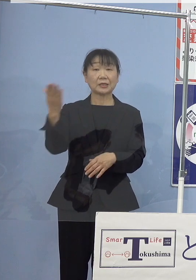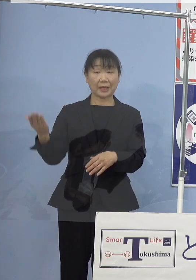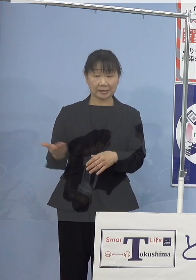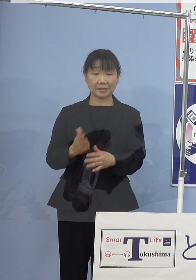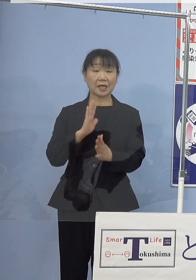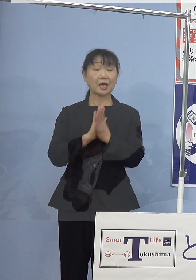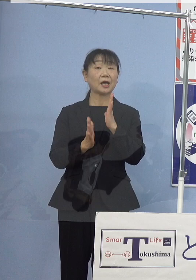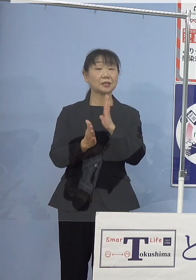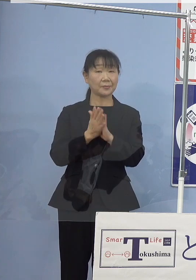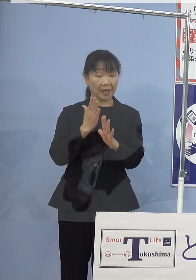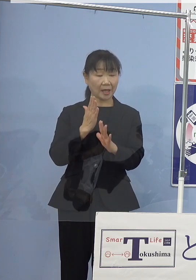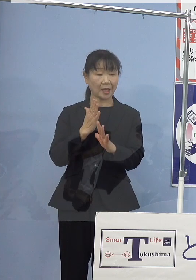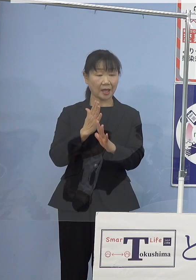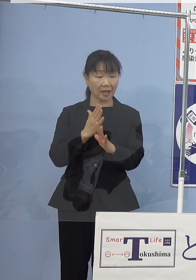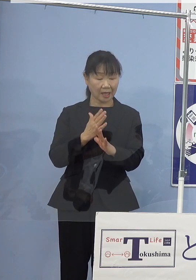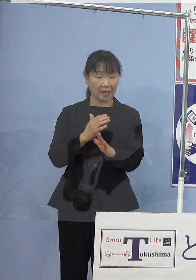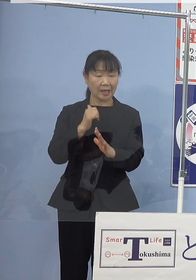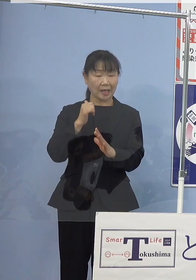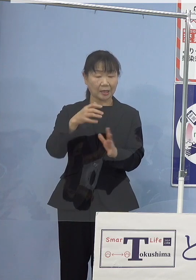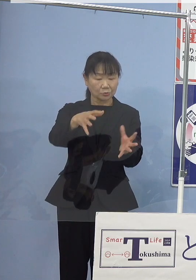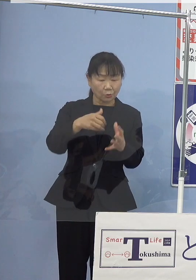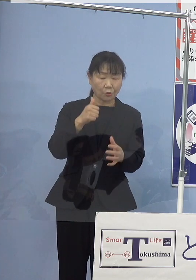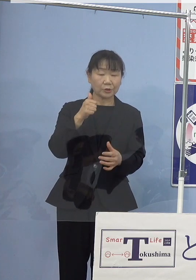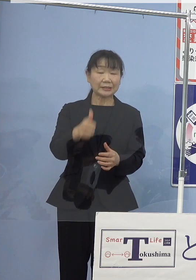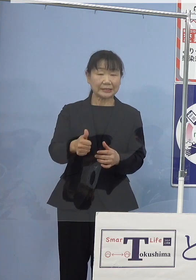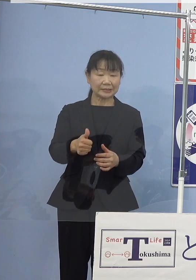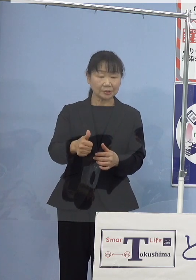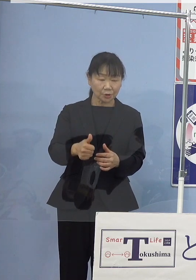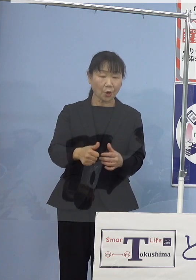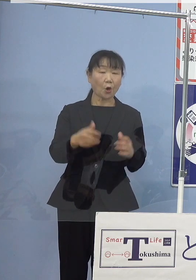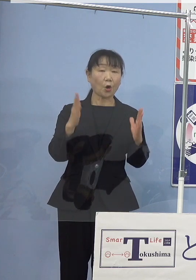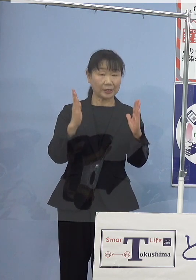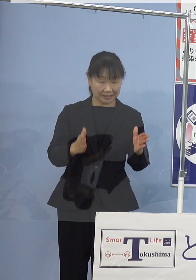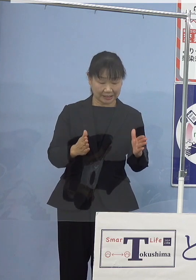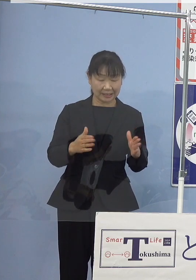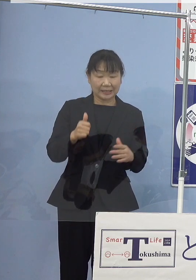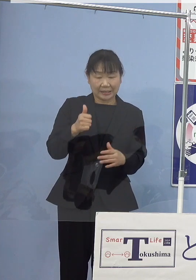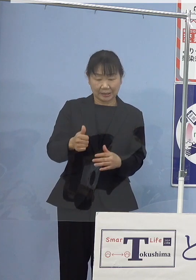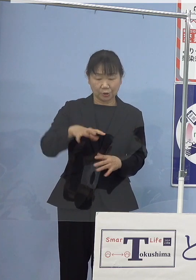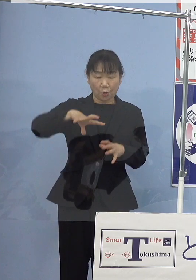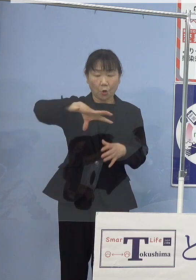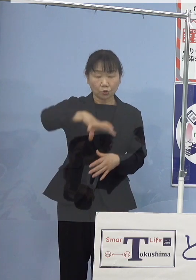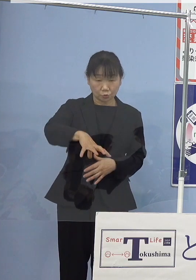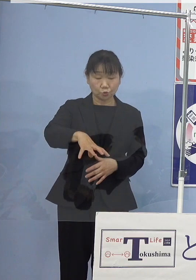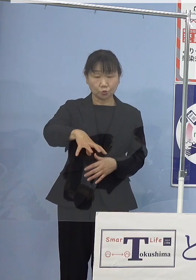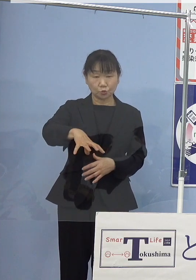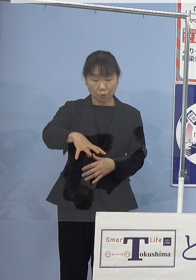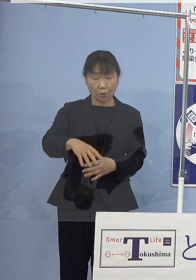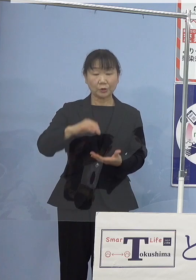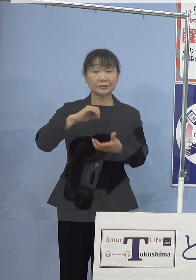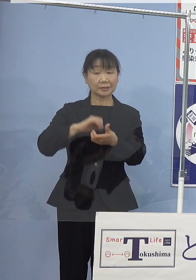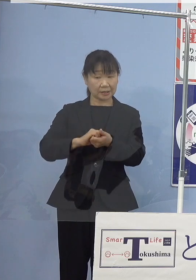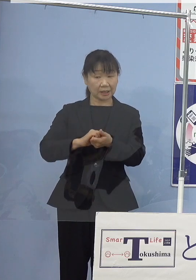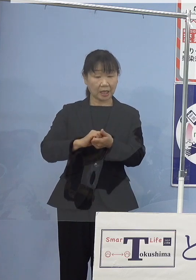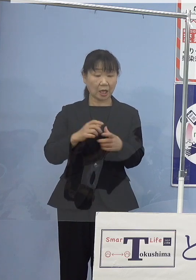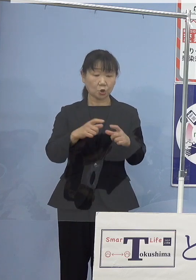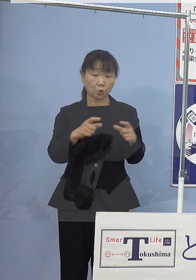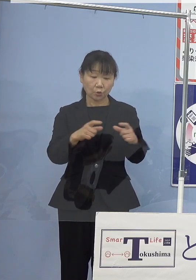禁漁期あるいは禁漁区の設定 漁獲対象サイズの引き上げなど